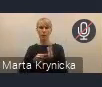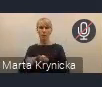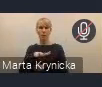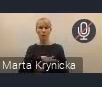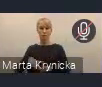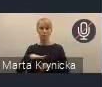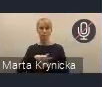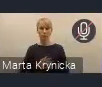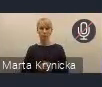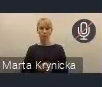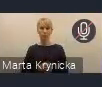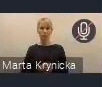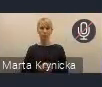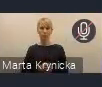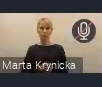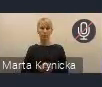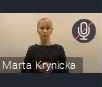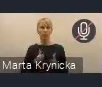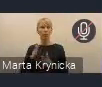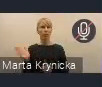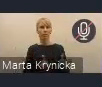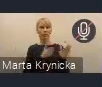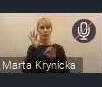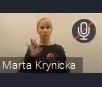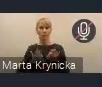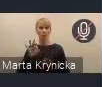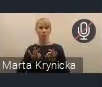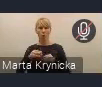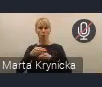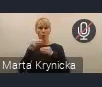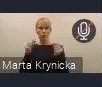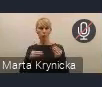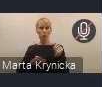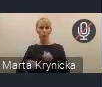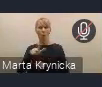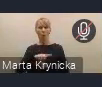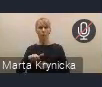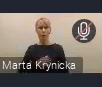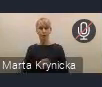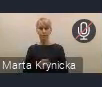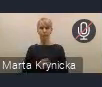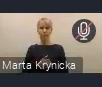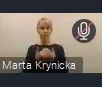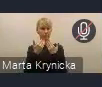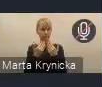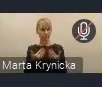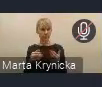a zapraszam również na wszystkie Fora Rozwoju Lokalnego, które będą już w najbliższym czasie. Dziękujemy, do zobaczenia.